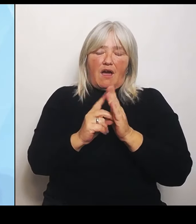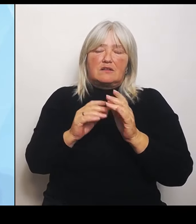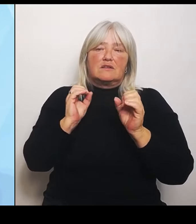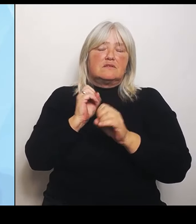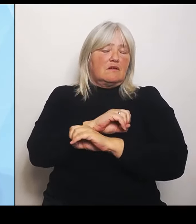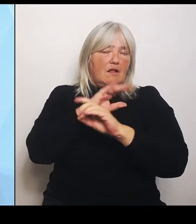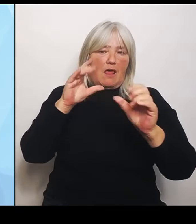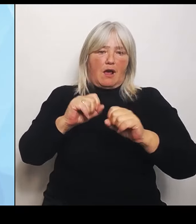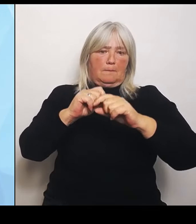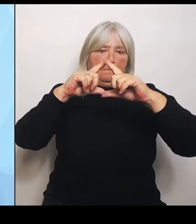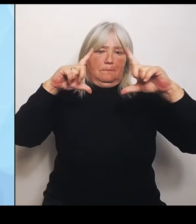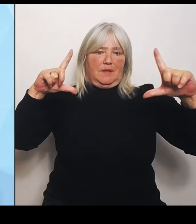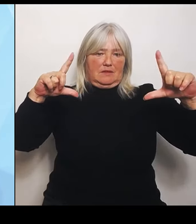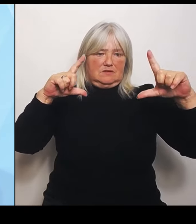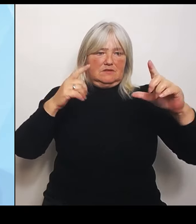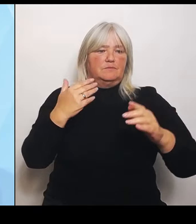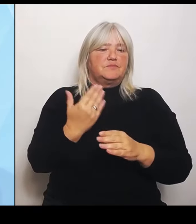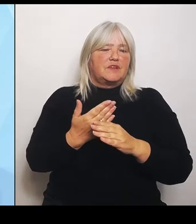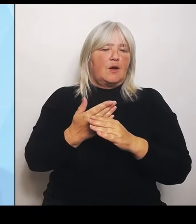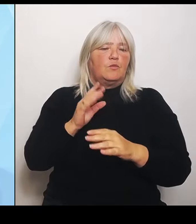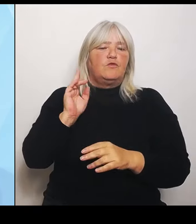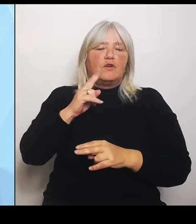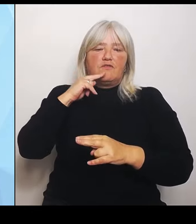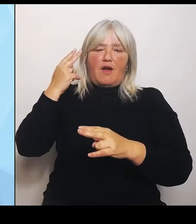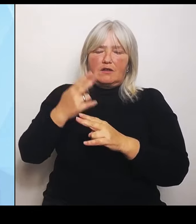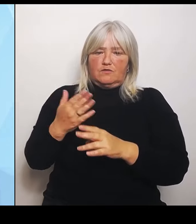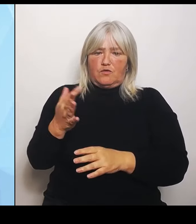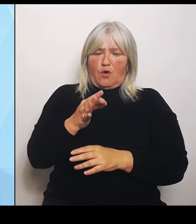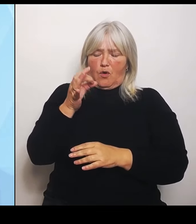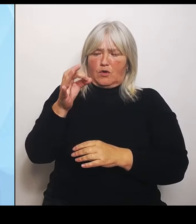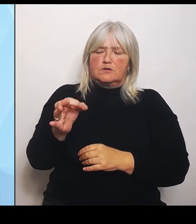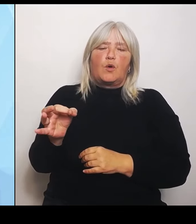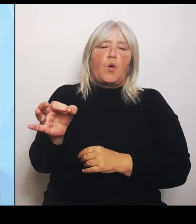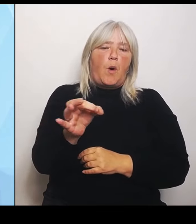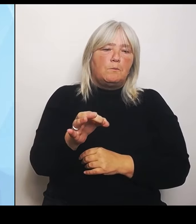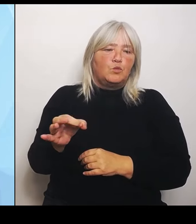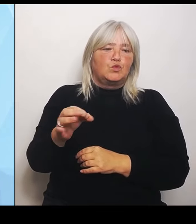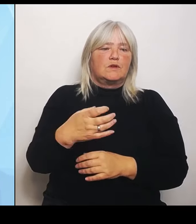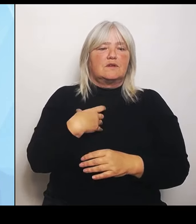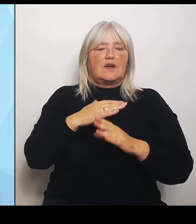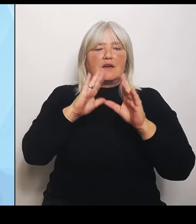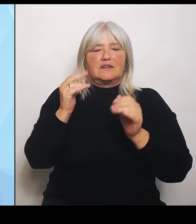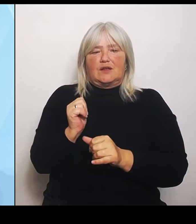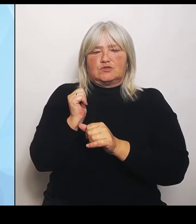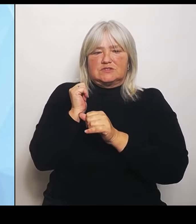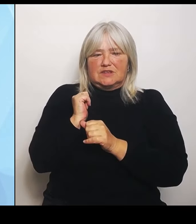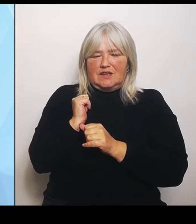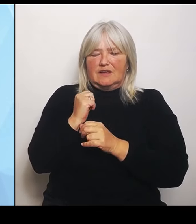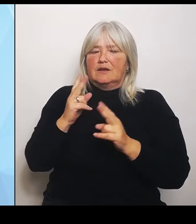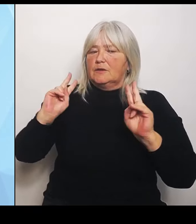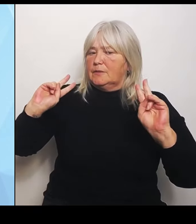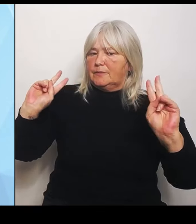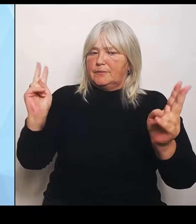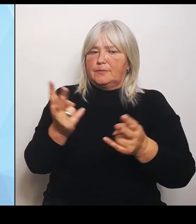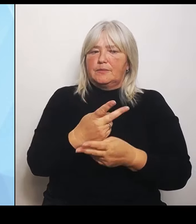Kommunen und die Krankenhausträger eine einheitliche, bayernweite Datengrundlage geschaffen. Dafür haben wir bei allen Kliniken in